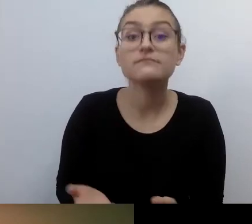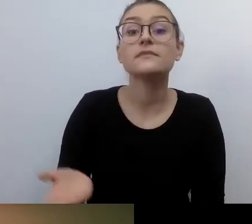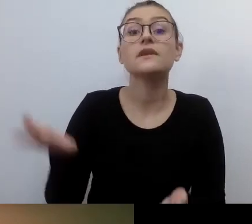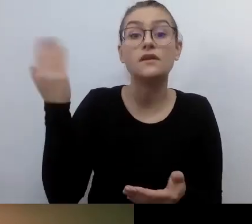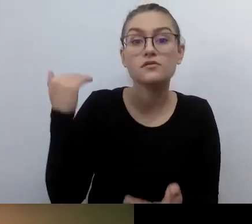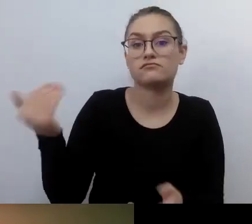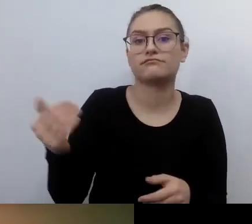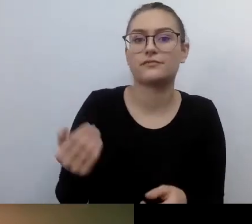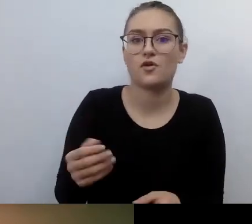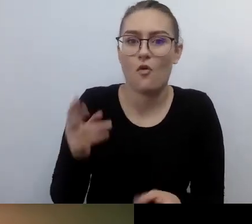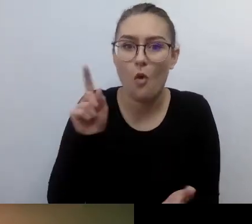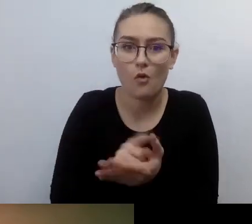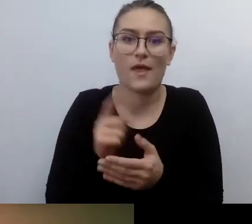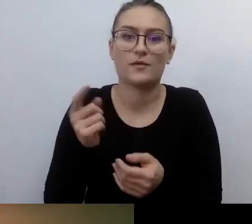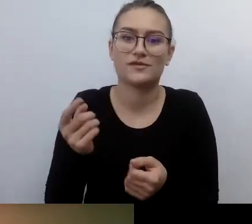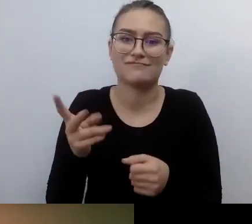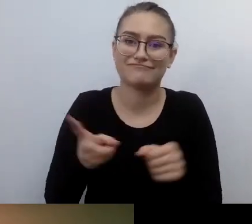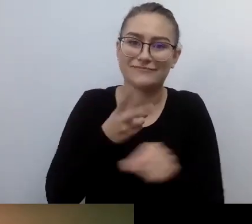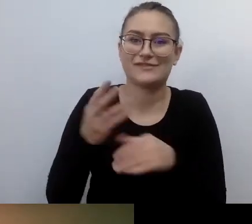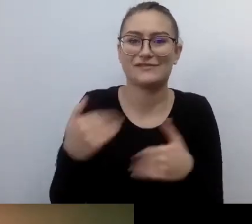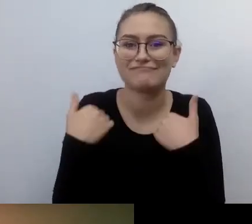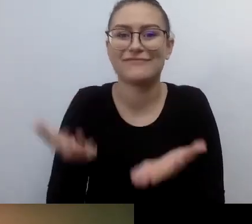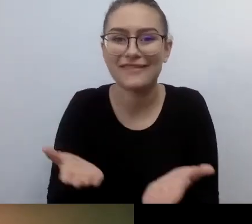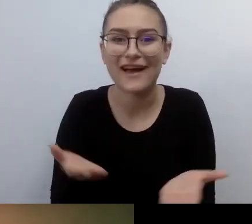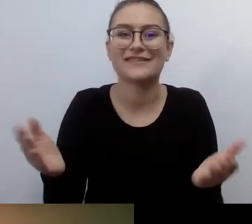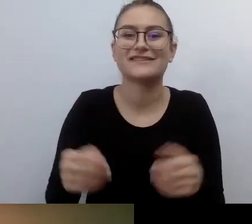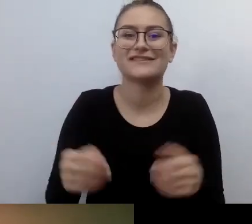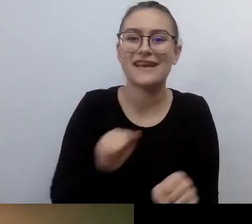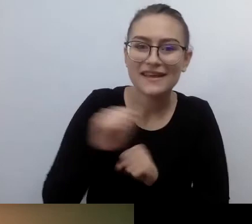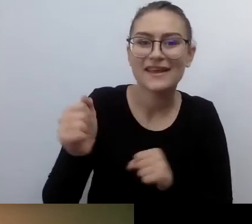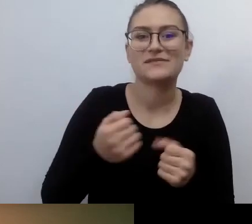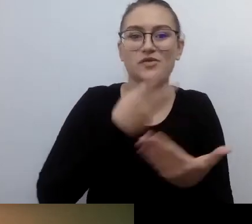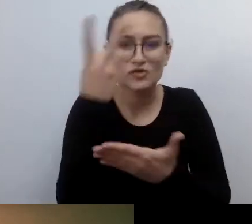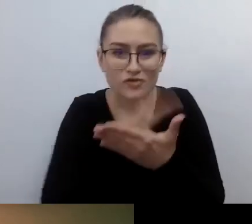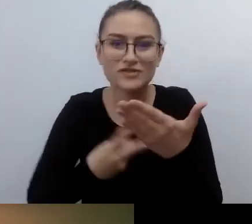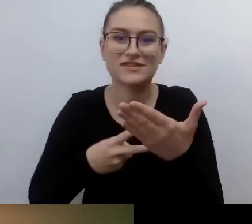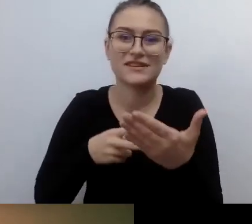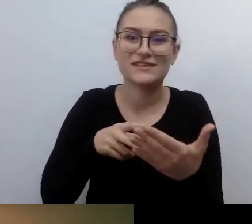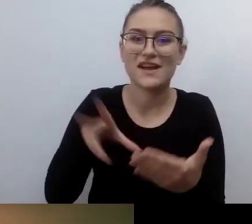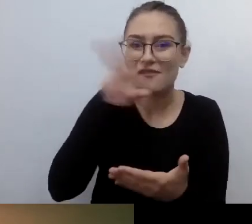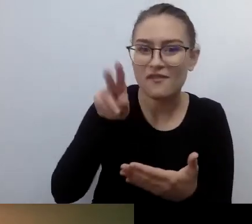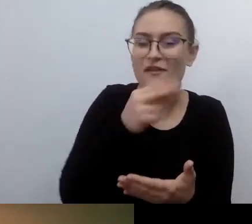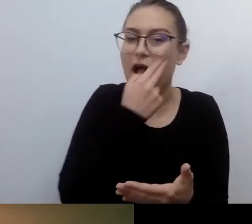a ja jako świadomy użytkownik podpisuję. Wszędzie jest to honorowane i przestrzegane.